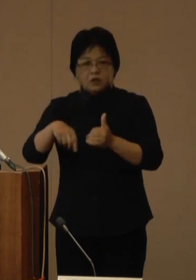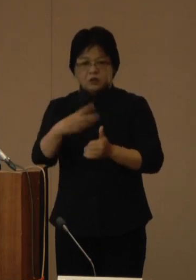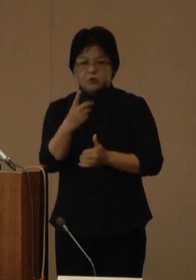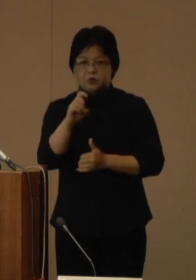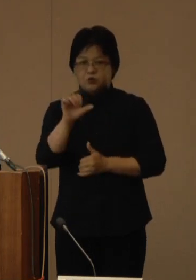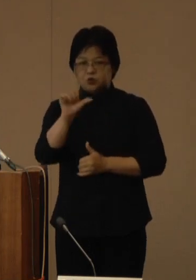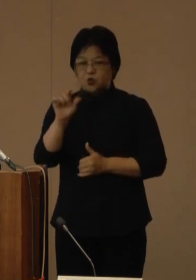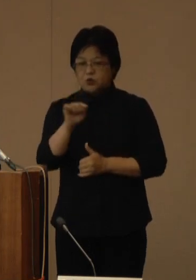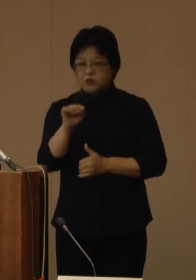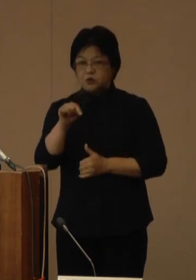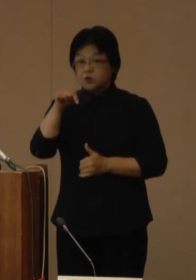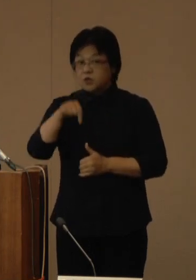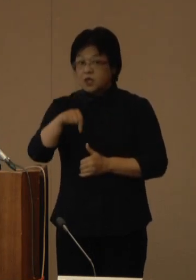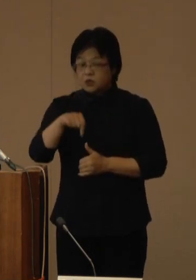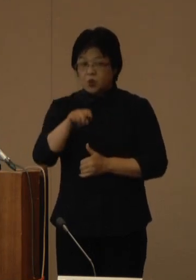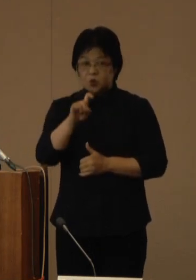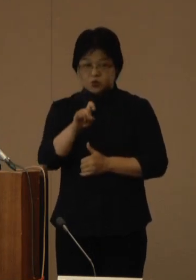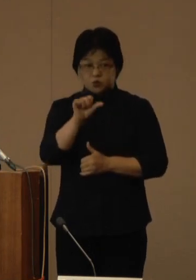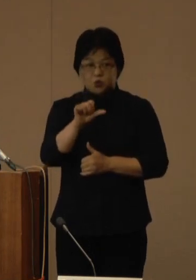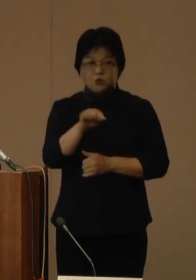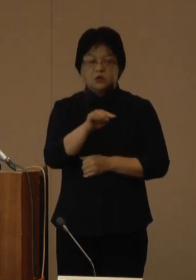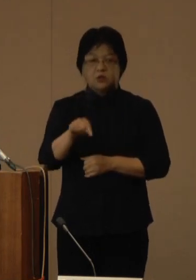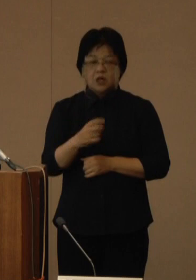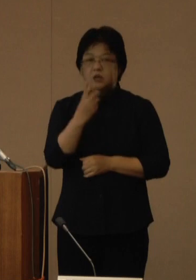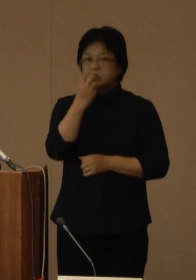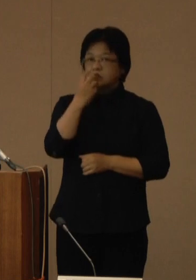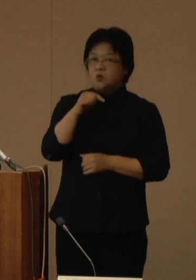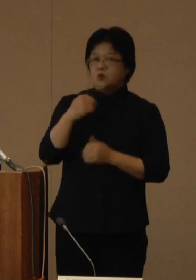そのうち15人が酸素投与を受けており、